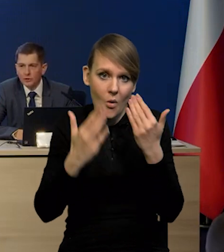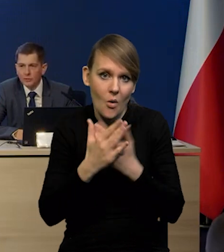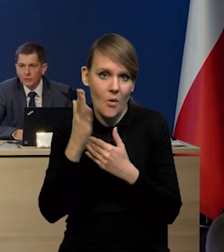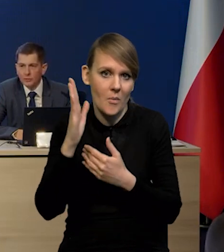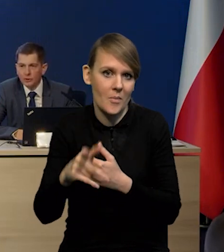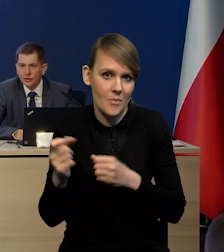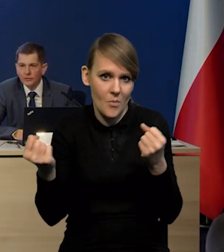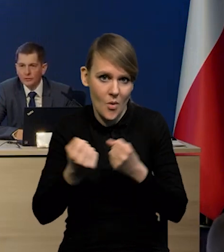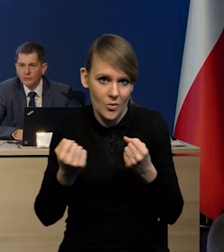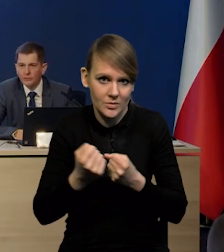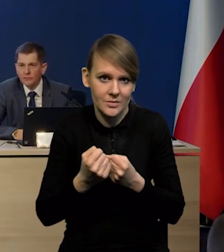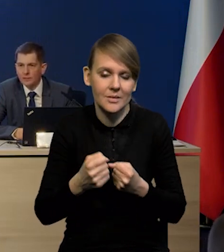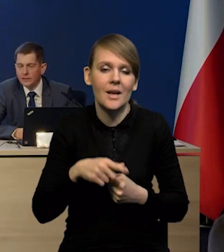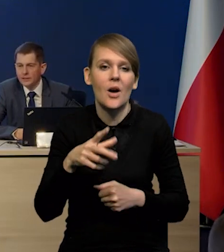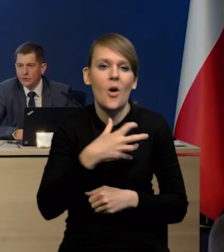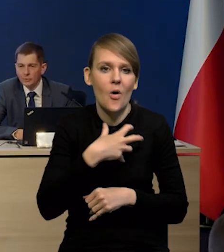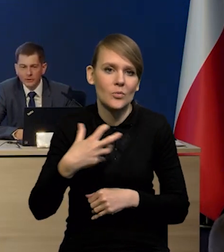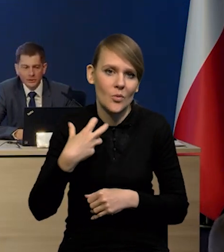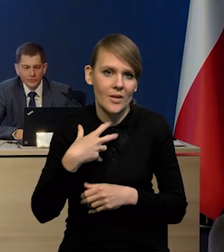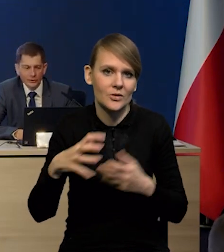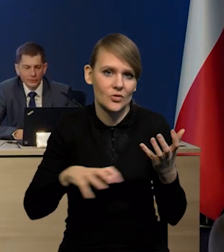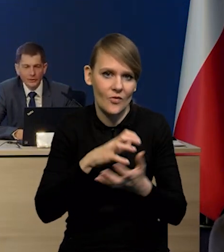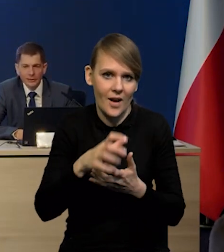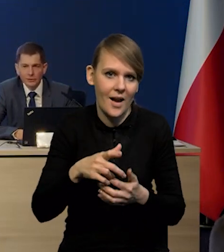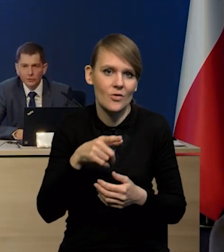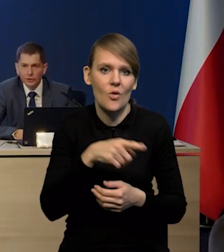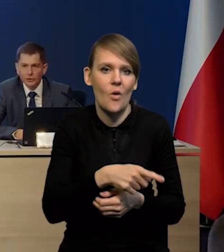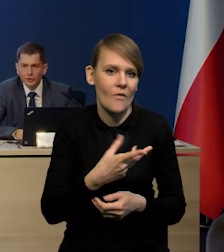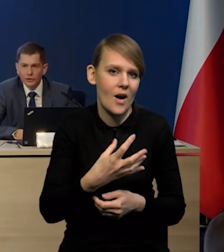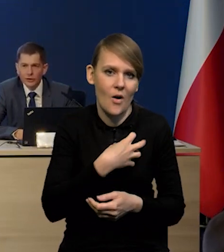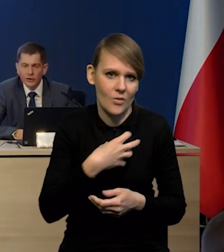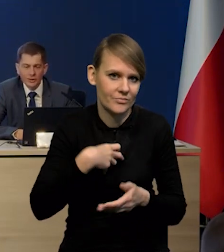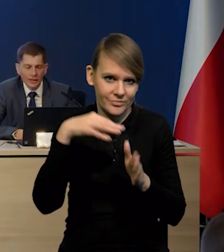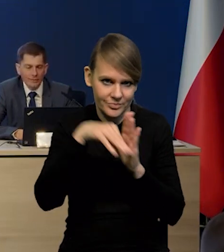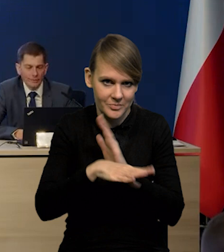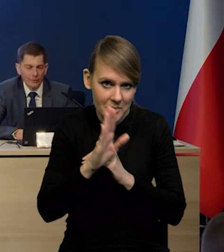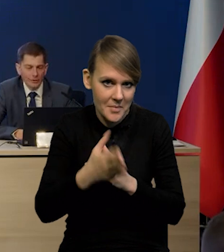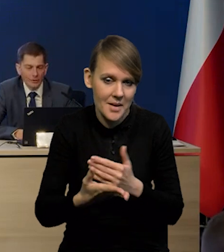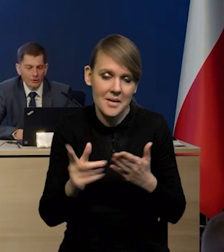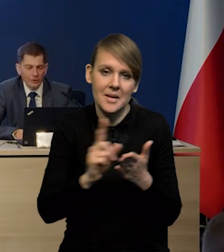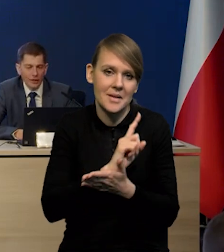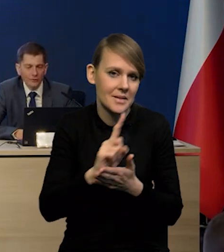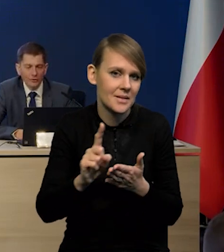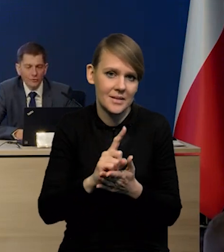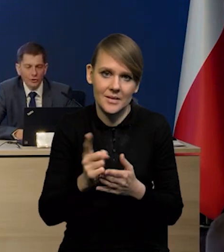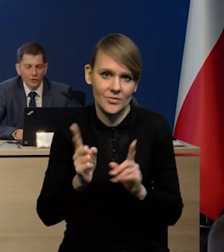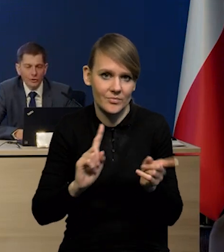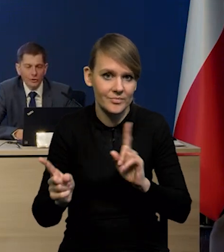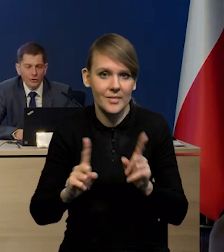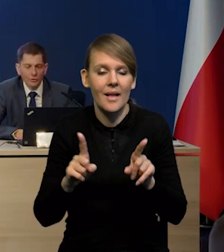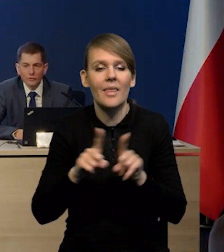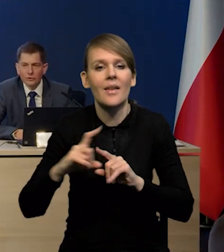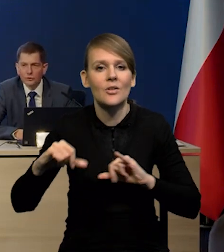że spowoduje recesję w gospodarce światowej. Także tutaj czynniki ryzyka mamy w obie strony, no i oczywiście działania osłonowe rządu.